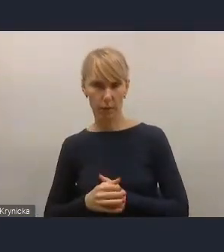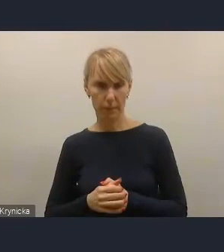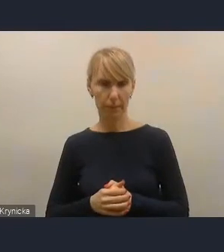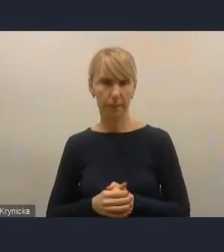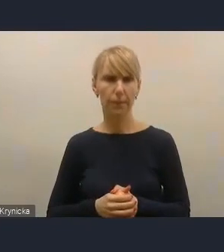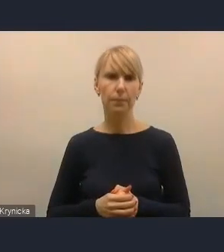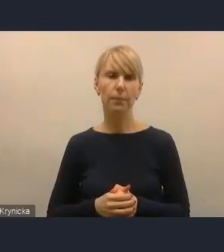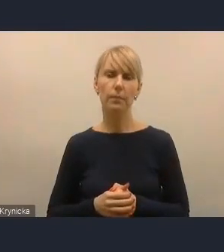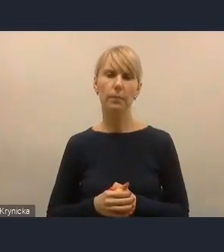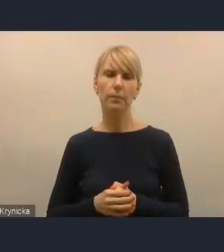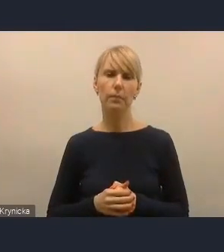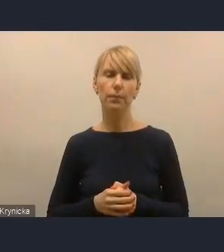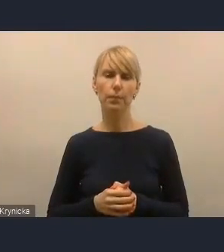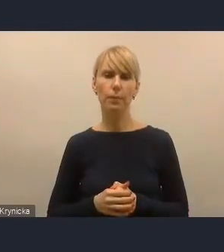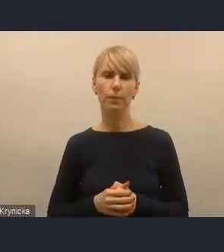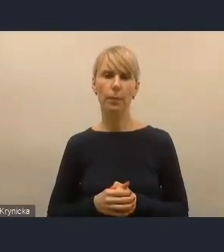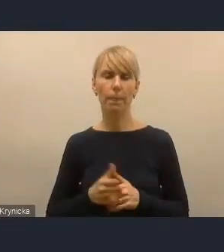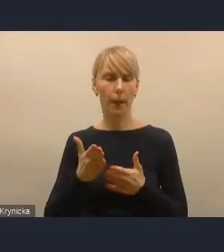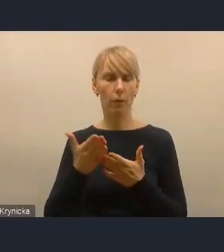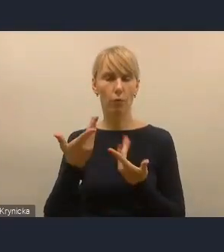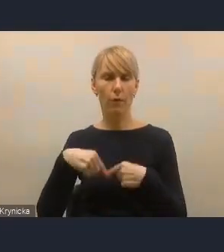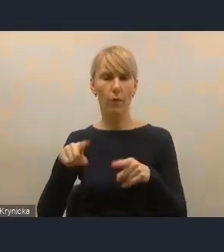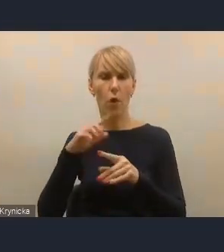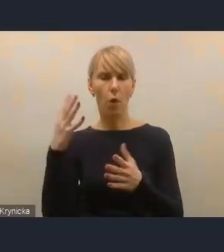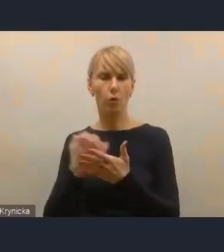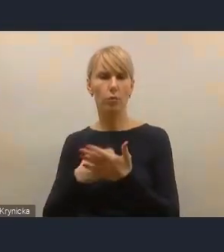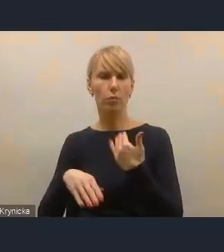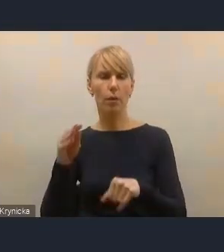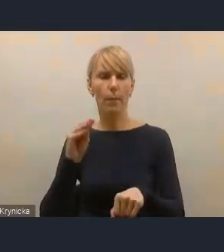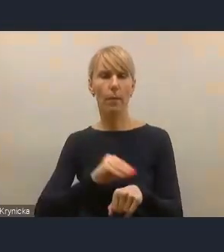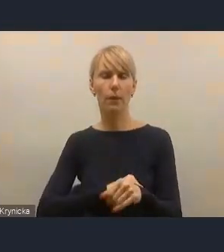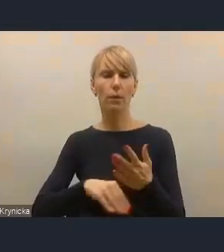jako narzędzia praktyczne tego strumienia kierowania wsparcia.